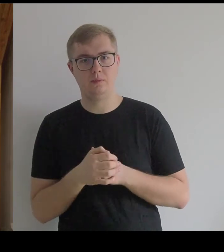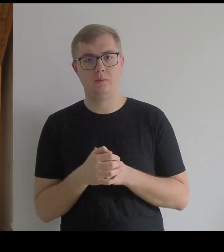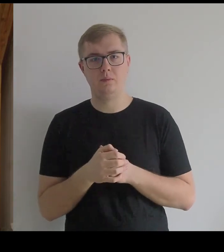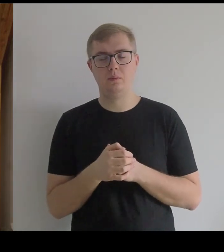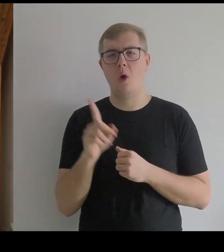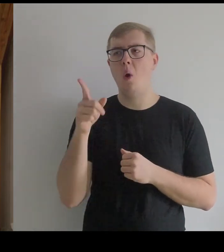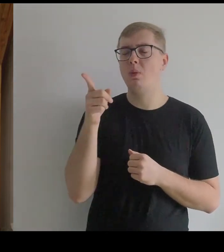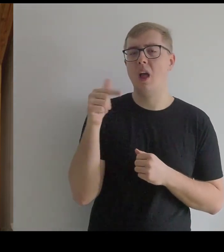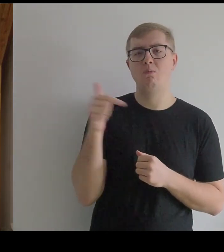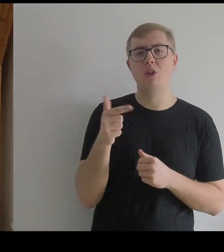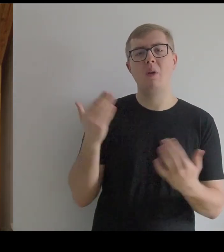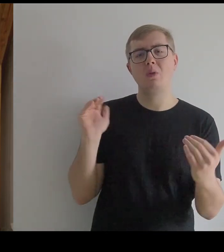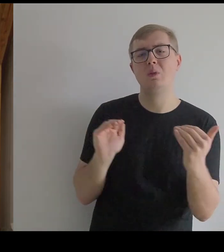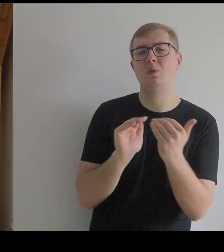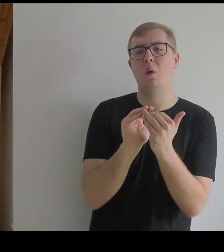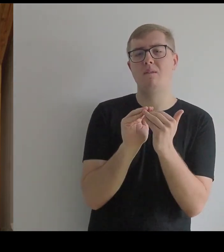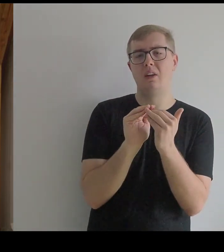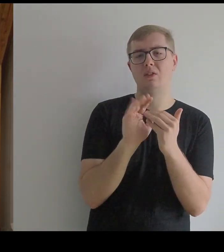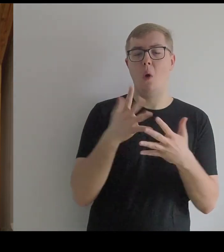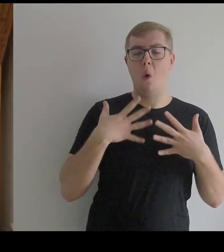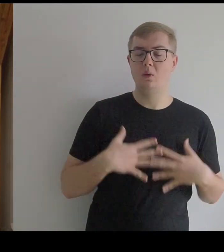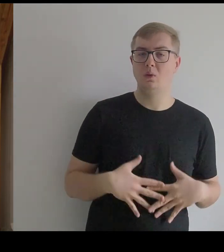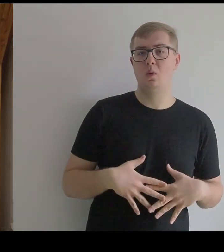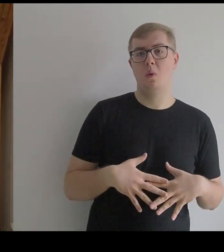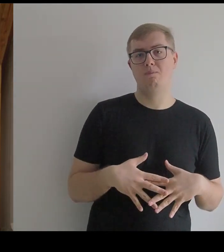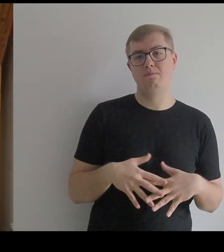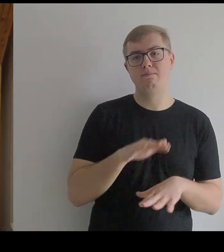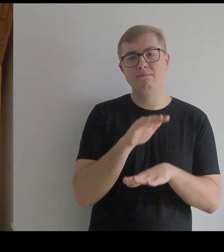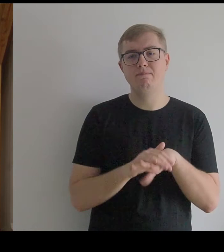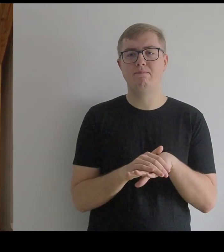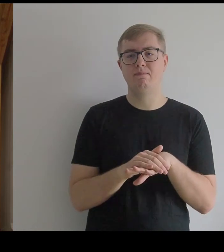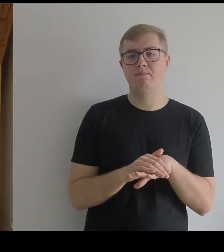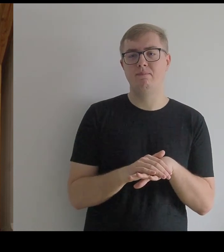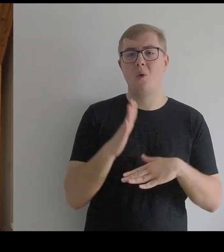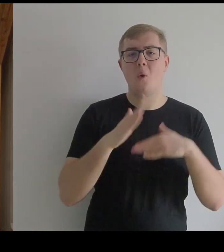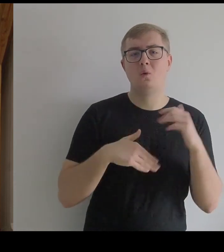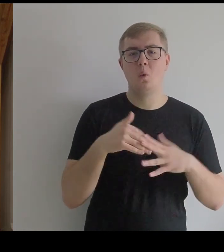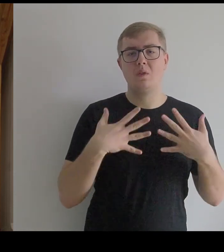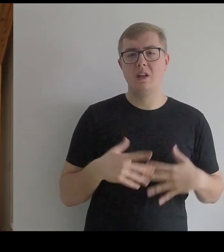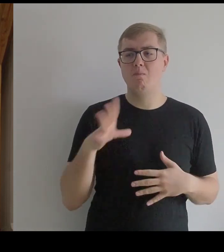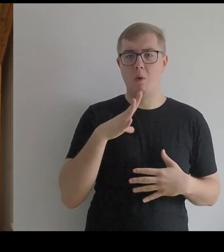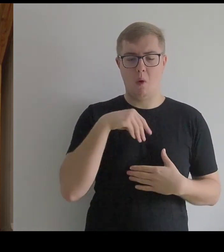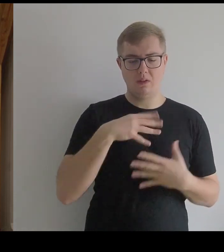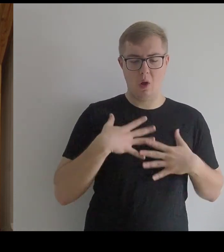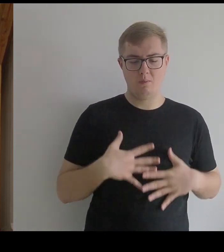Ona musiała się dostosować do tego, na co jej pozwalał kostium – konstrukcja, którą ma na sobie.